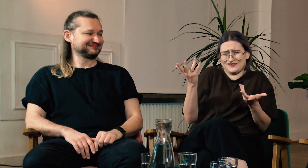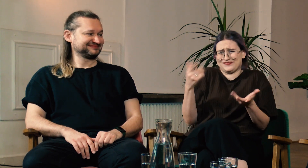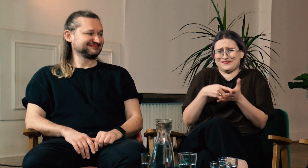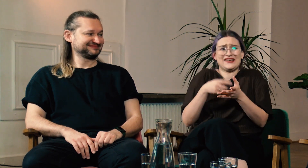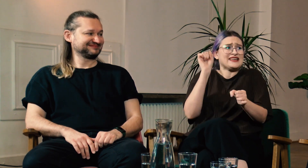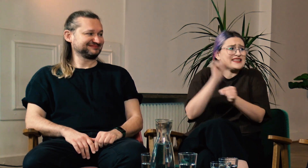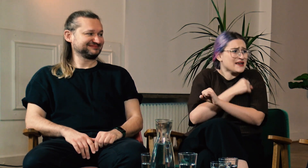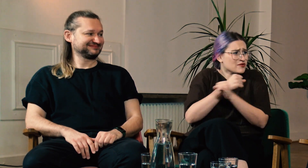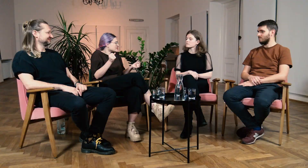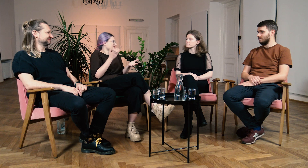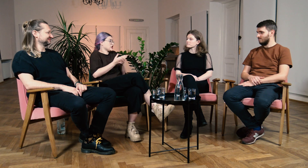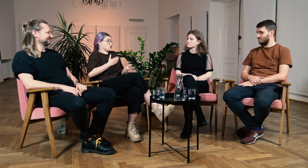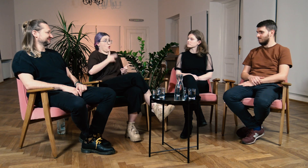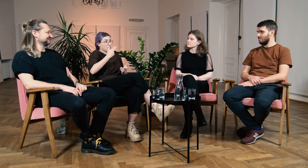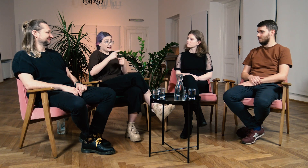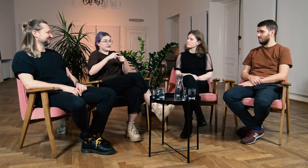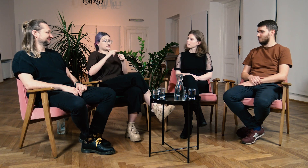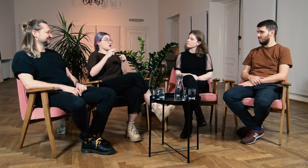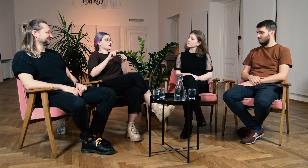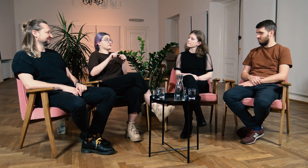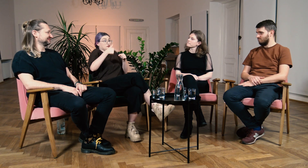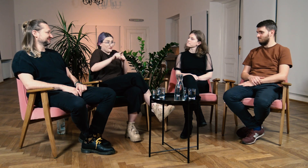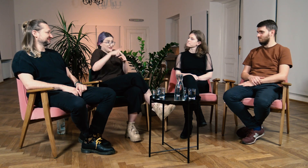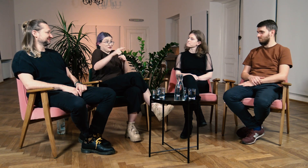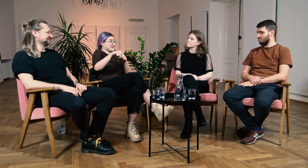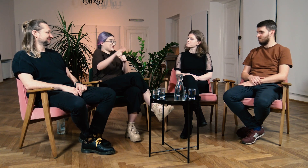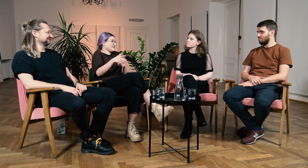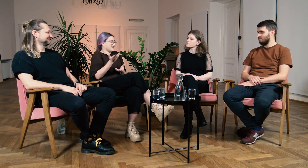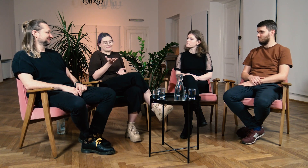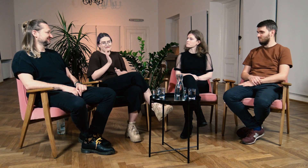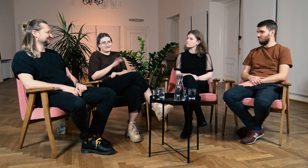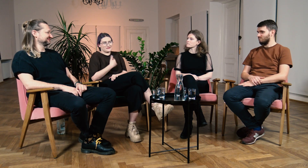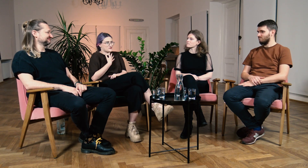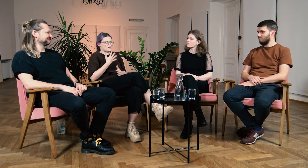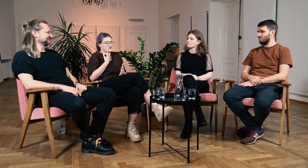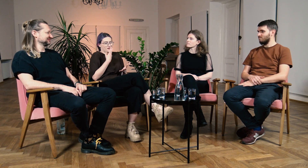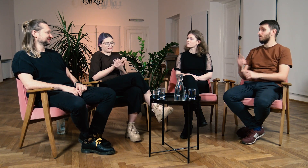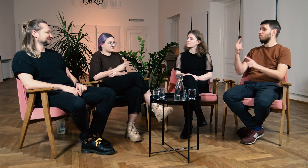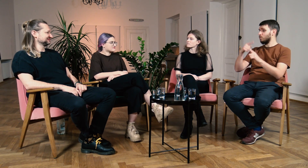Naprawdę niemożliwe byłoby upchnięcie tego, nie wiem… w weekendy, co dwa tygodnie. Nie ma opcji żeby to się udało.